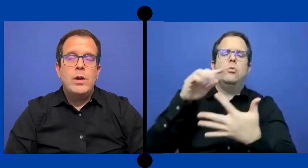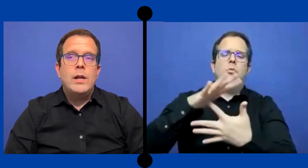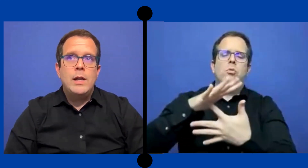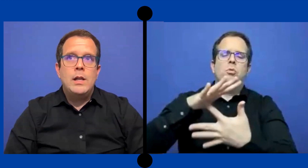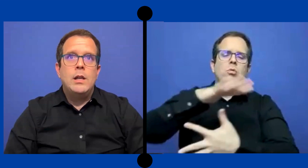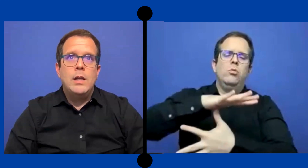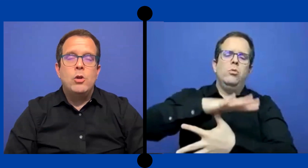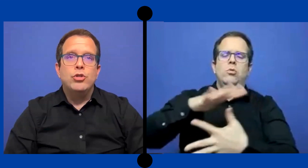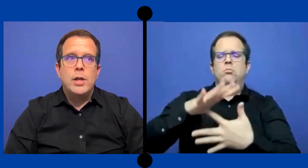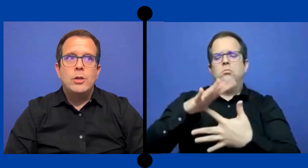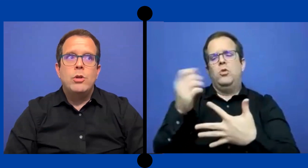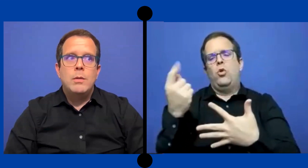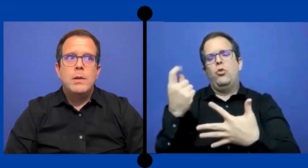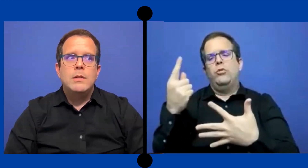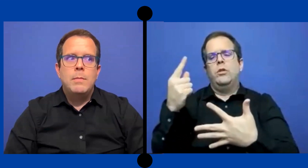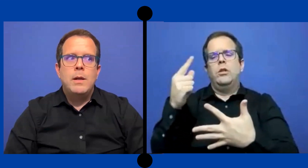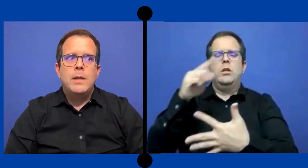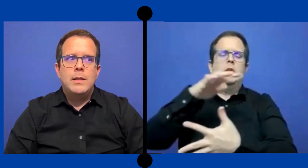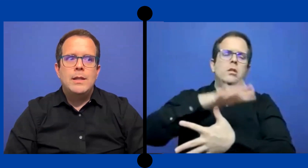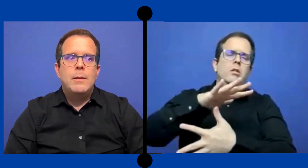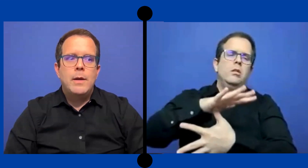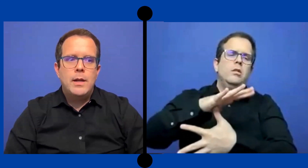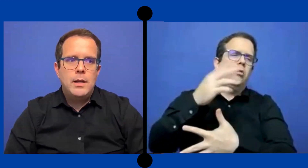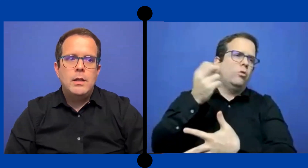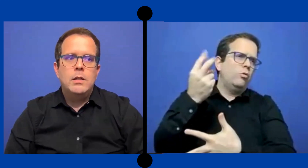Fue el contrato que principalmente trabaje.